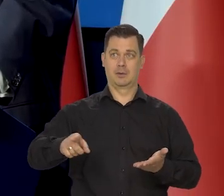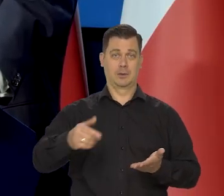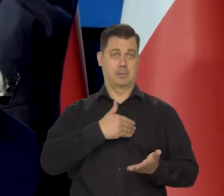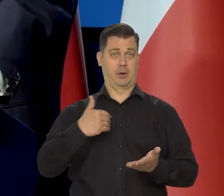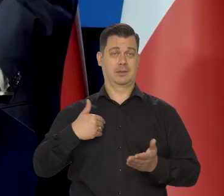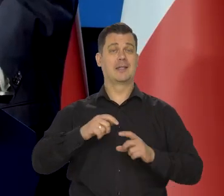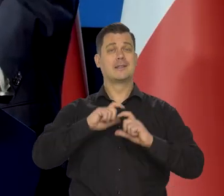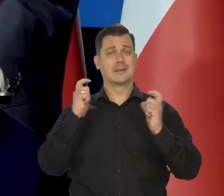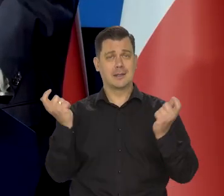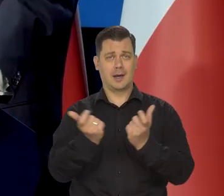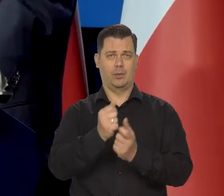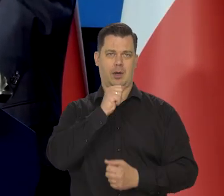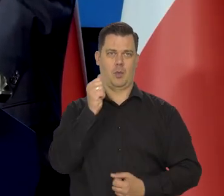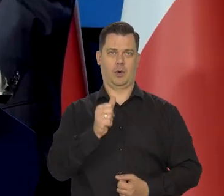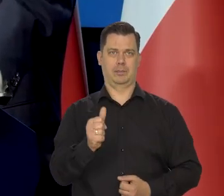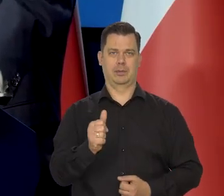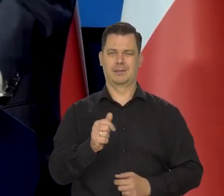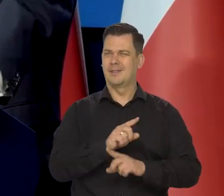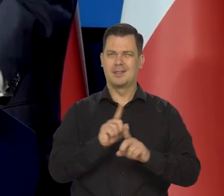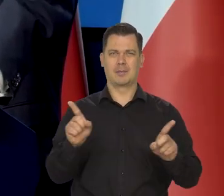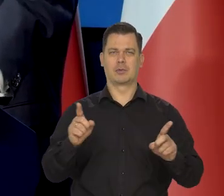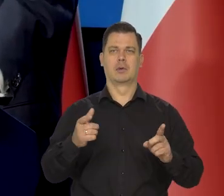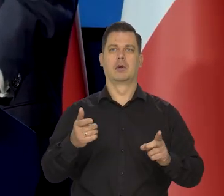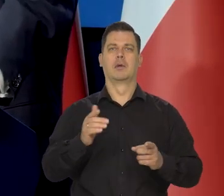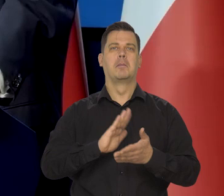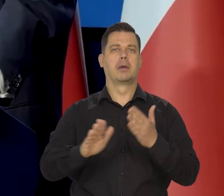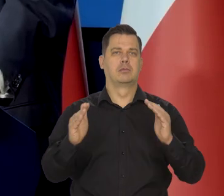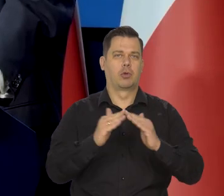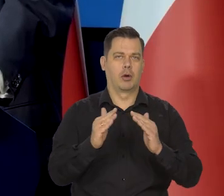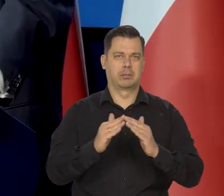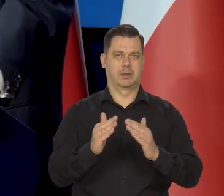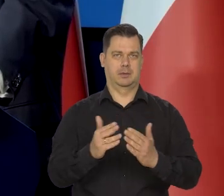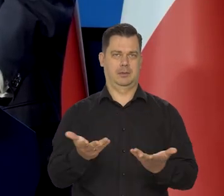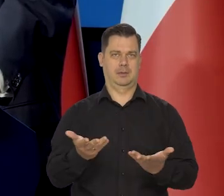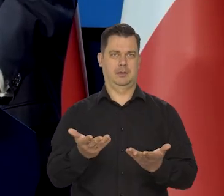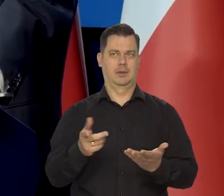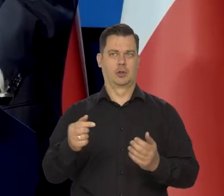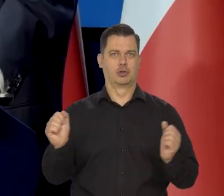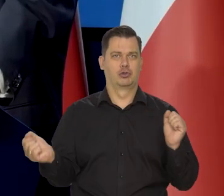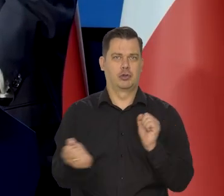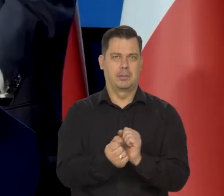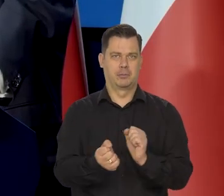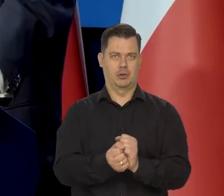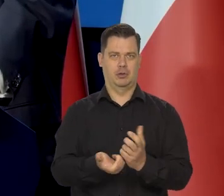żeby ludzie cierpieli z bezdomności, żeby cierpieli z zimna, cierpieli z głodu.